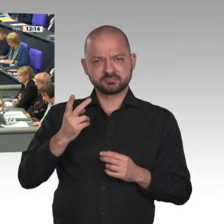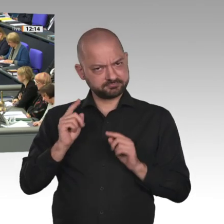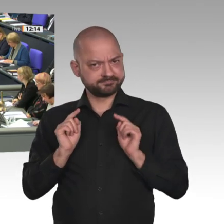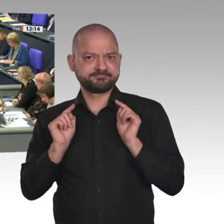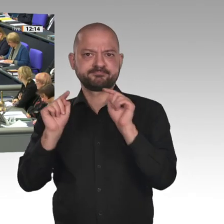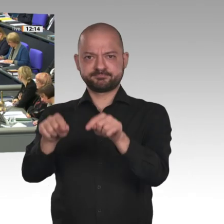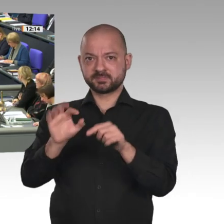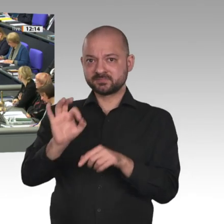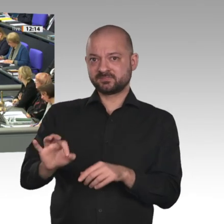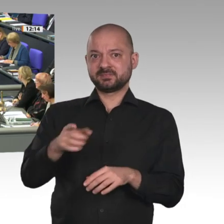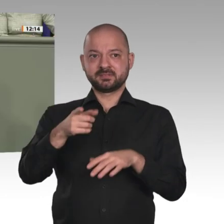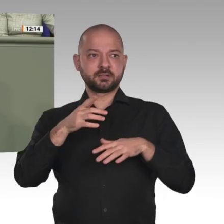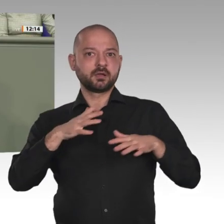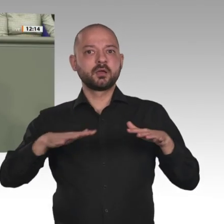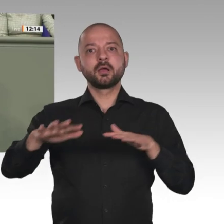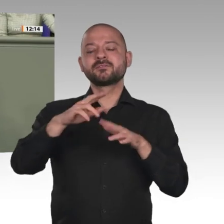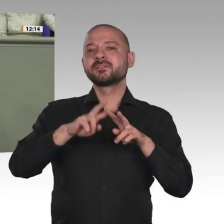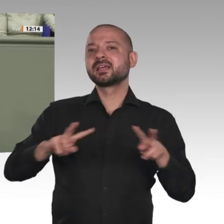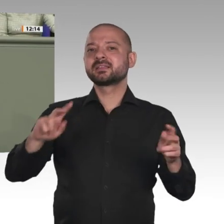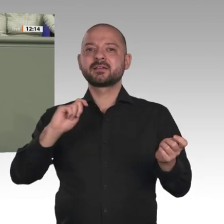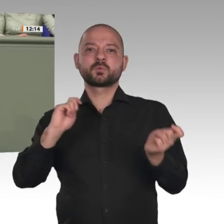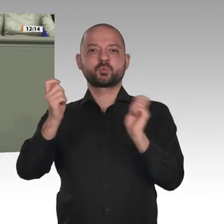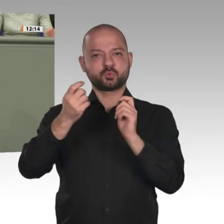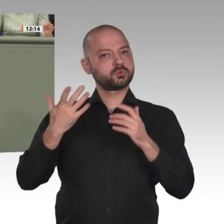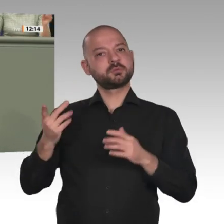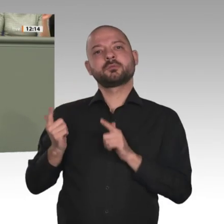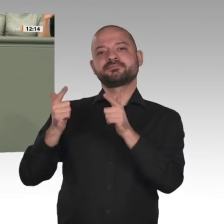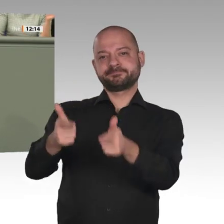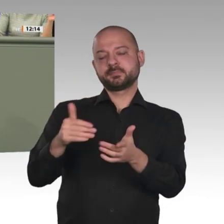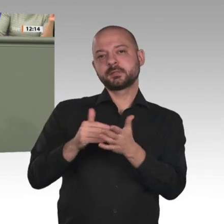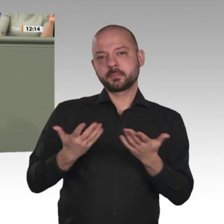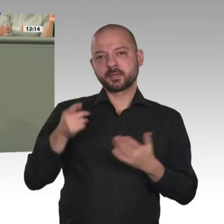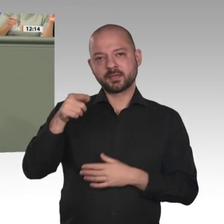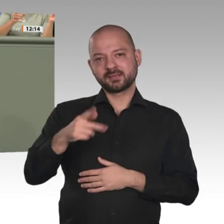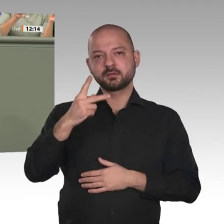soll man denn die gravierenden Probleme dieses Landes lösen als unter Einbeziehung